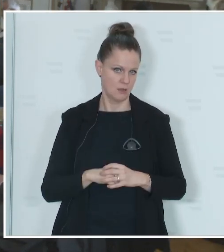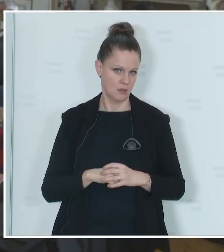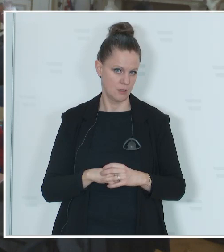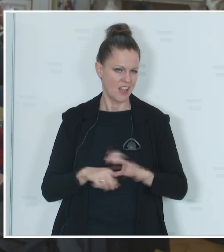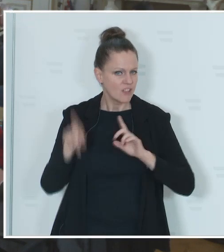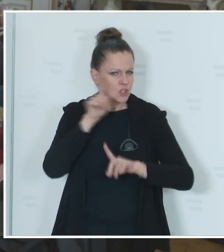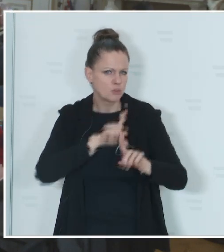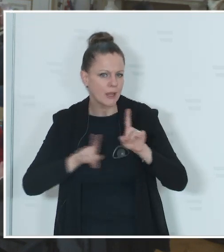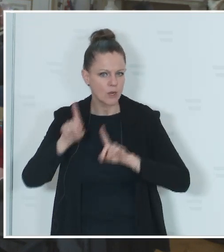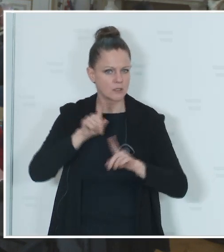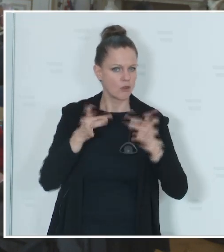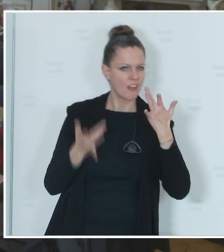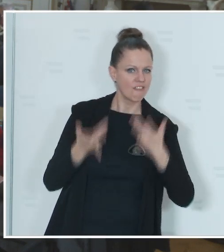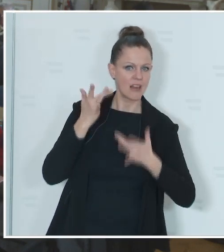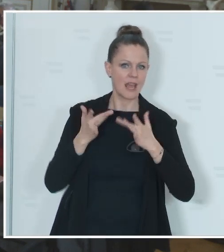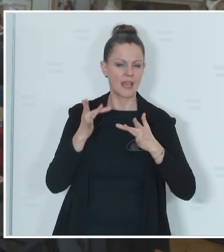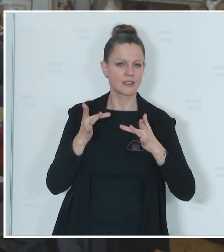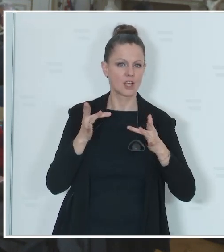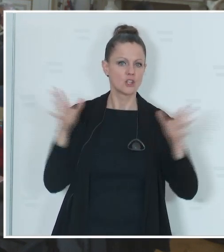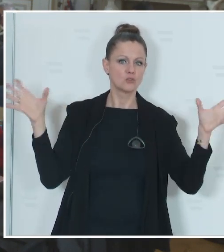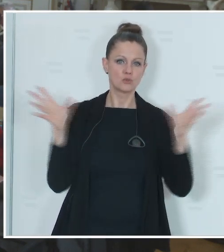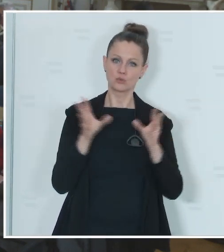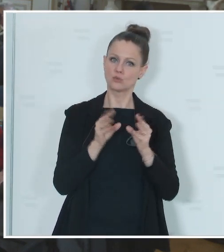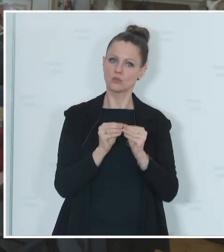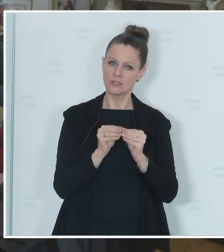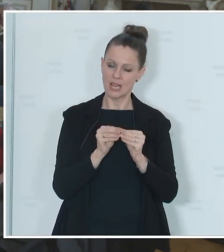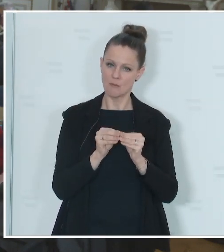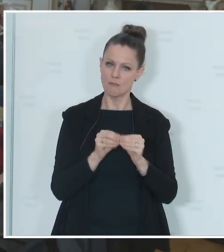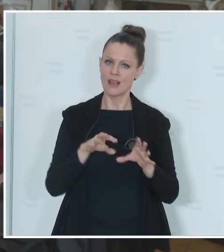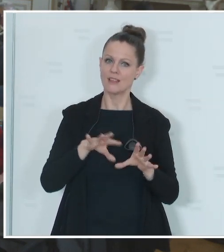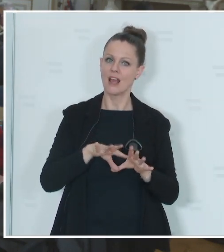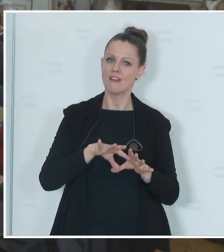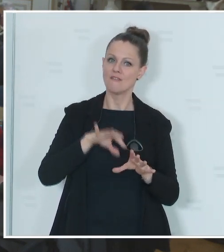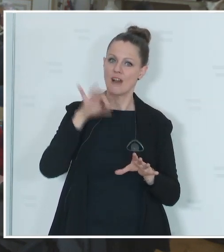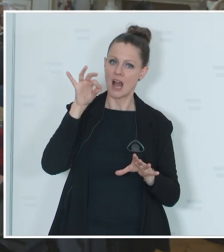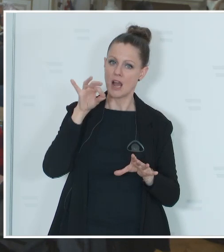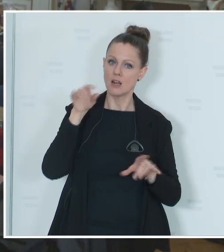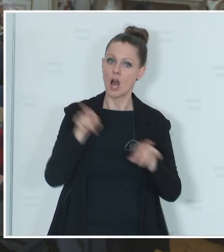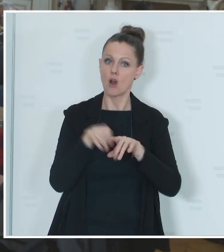eine möglicherweise gemeinsame Wahl am 9. Juni auch inklusive der Nationalratswahl vom Tisch?